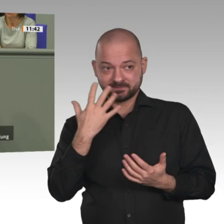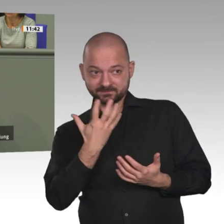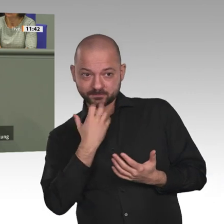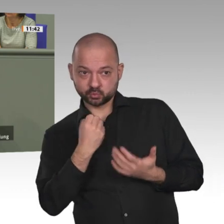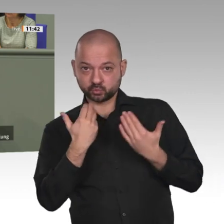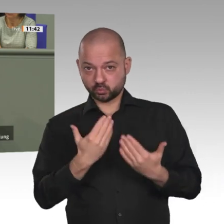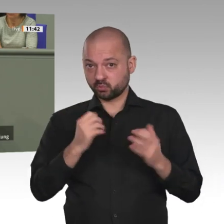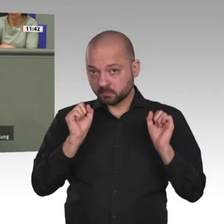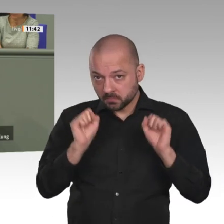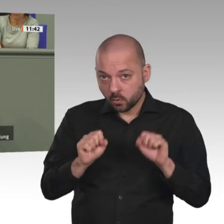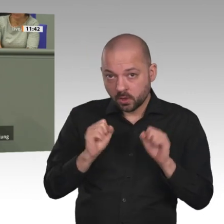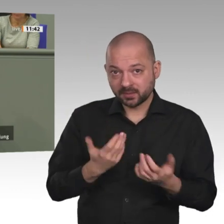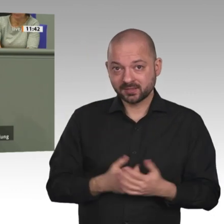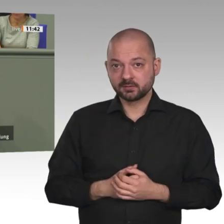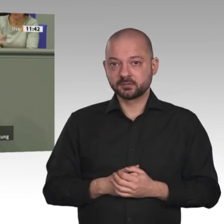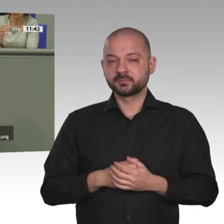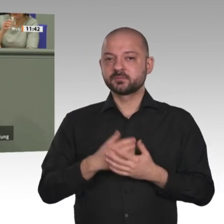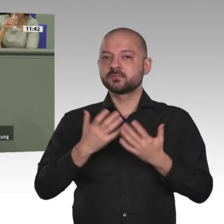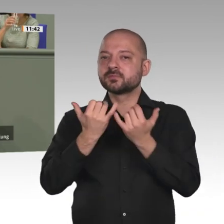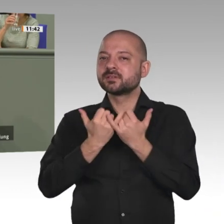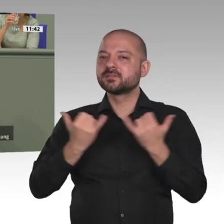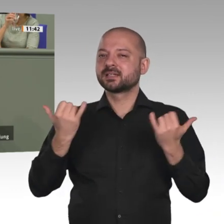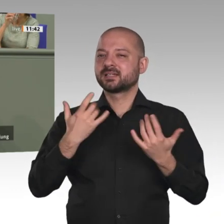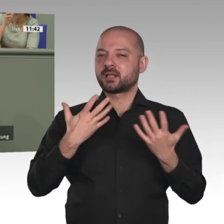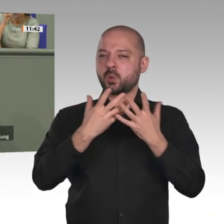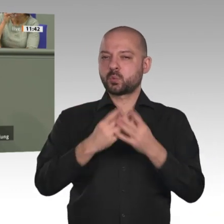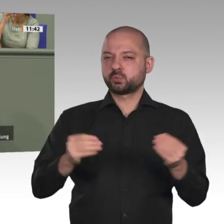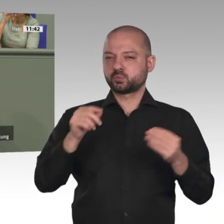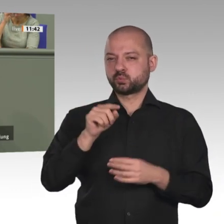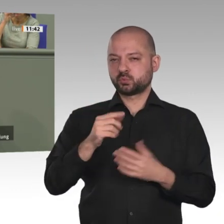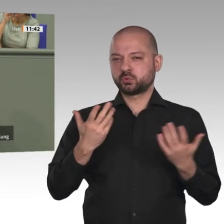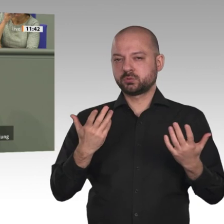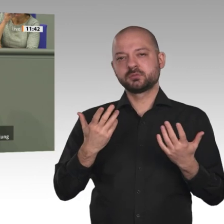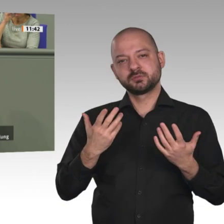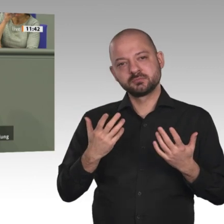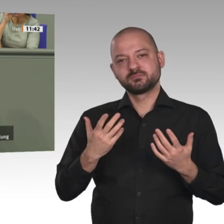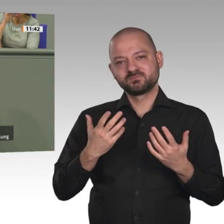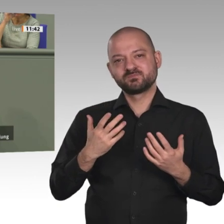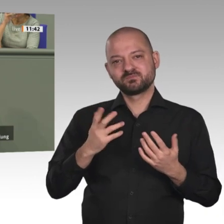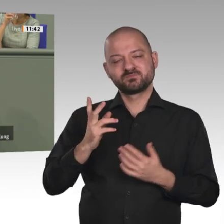notwendig. Kein Beifall? Es wird hier offenbar anders gesehen, aber das ist meine klare